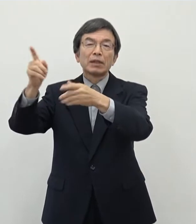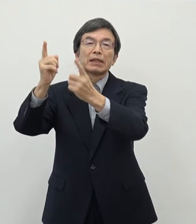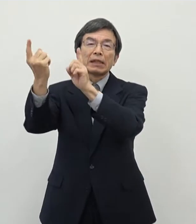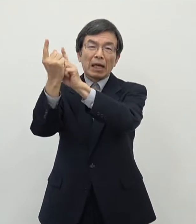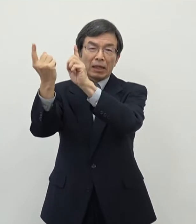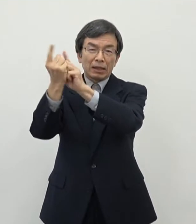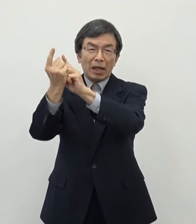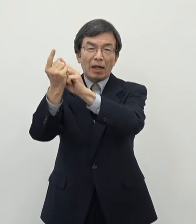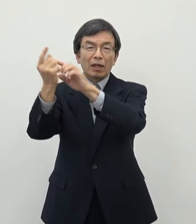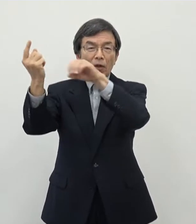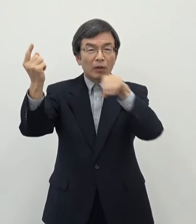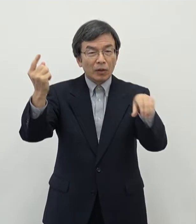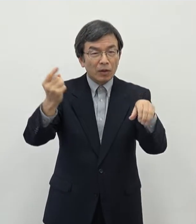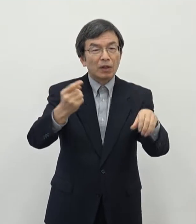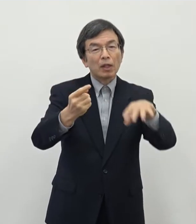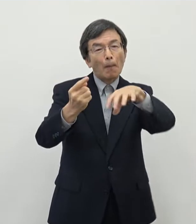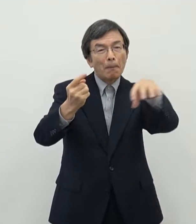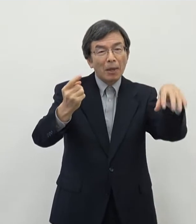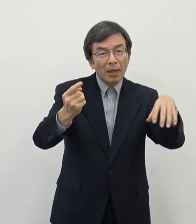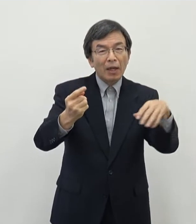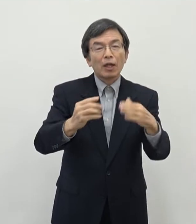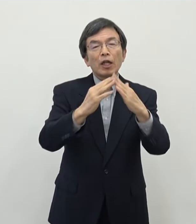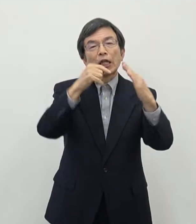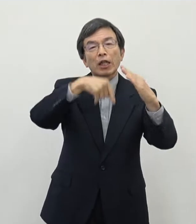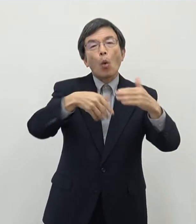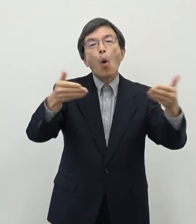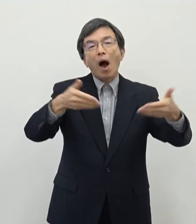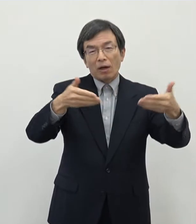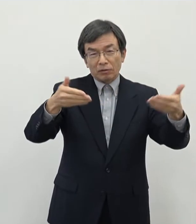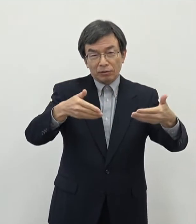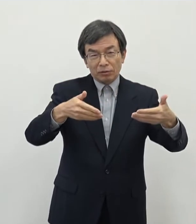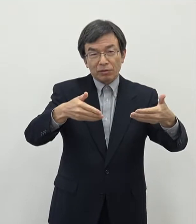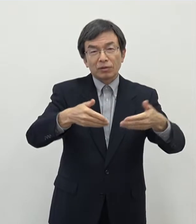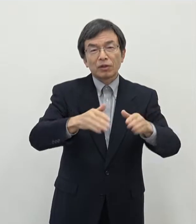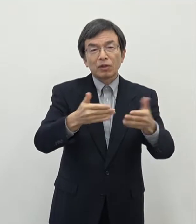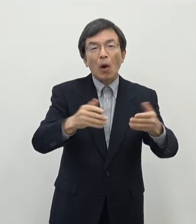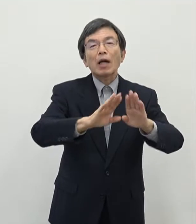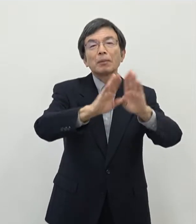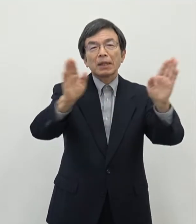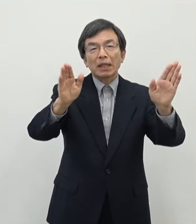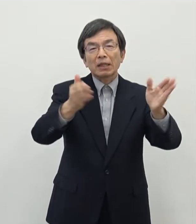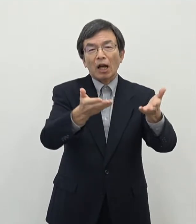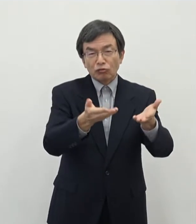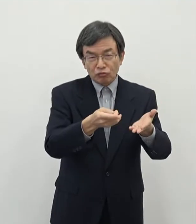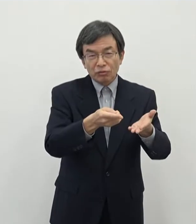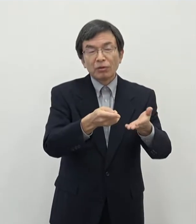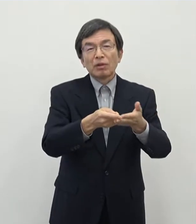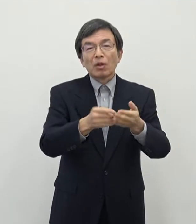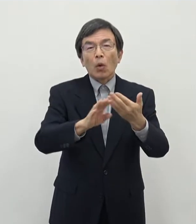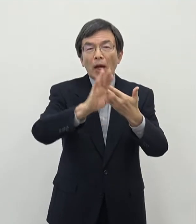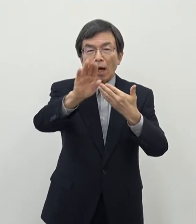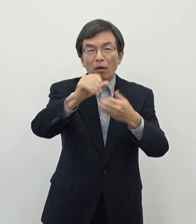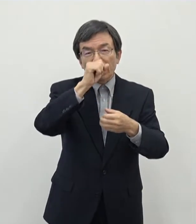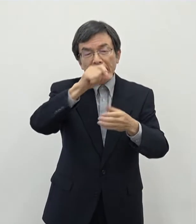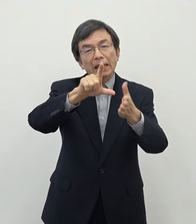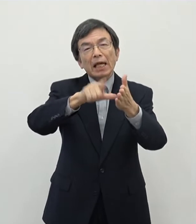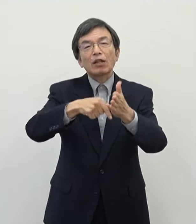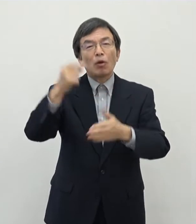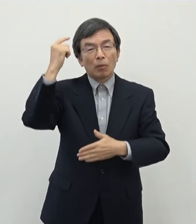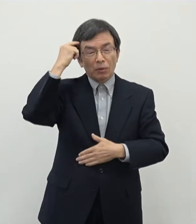テレワーク環境で就業していただくということが真の一つこれからチャンス であろうというふうに思っておりまして